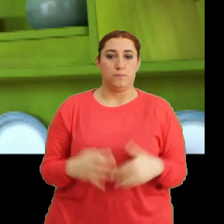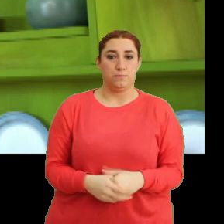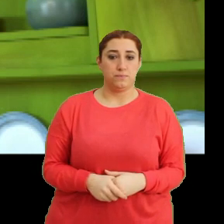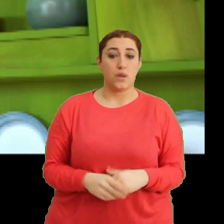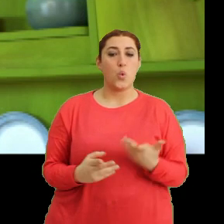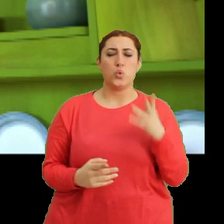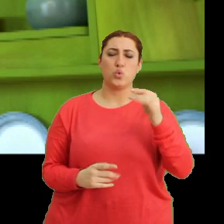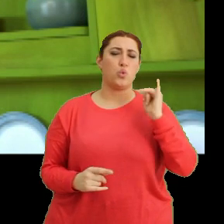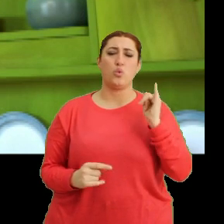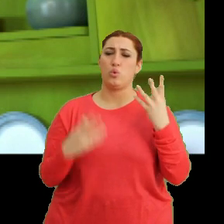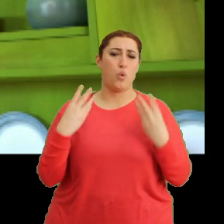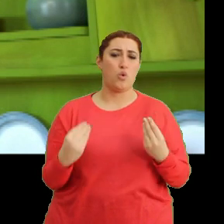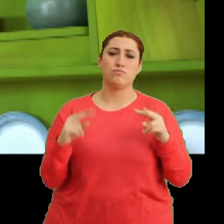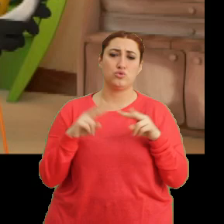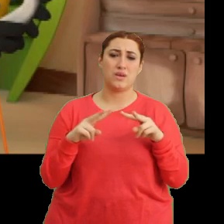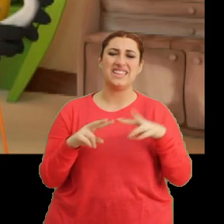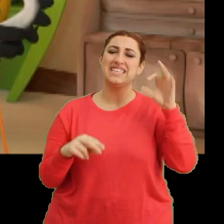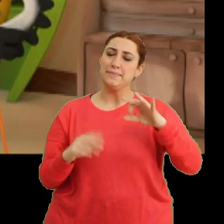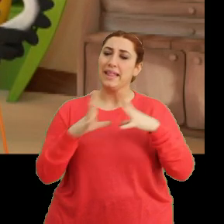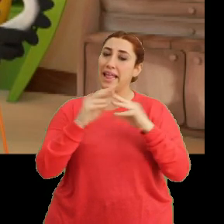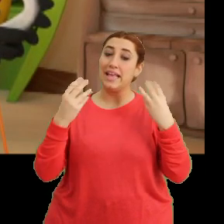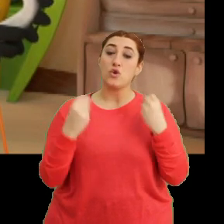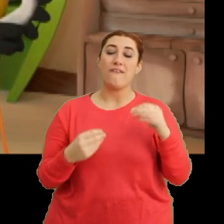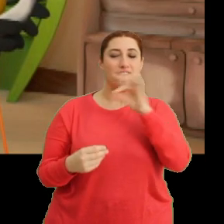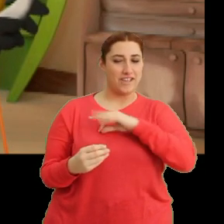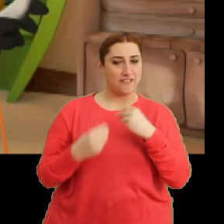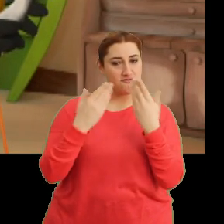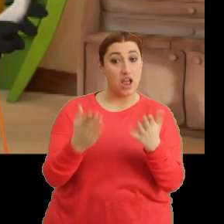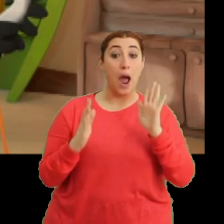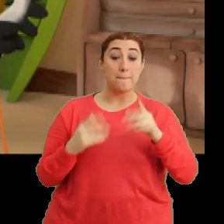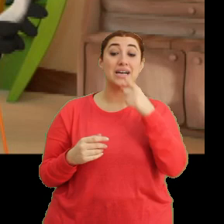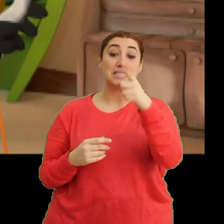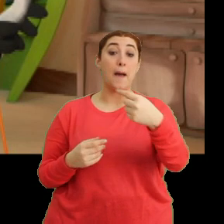Bu çok kötü olmuş Mantar. Şimdi iyileşmene yardımcı olacağım. Ama sen de bana...